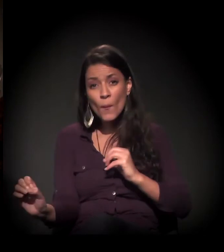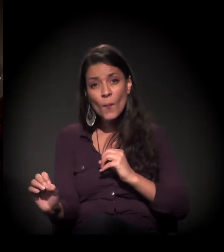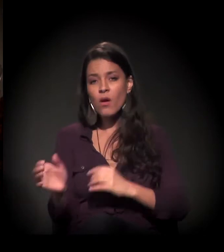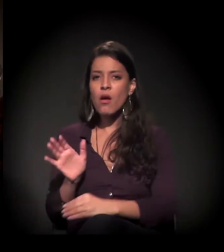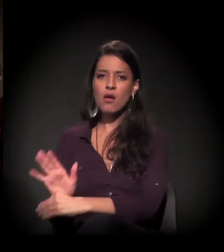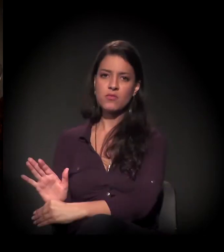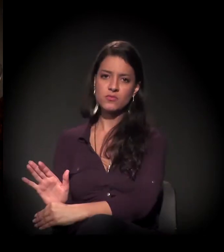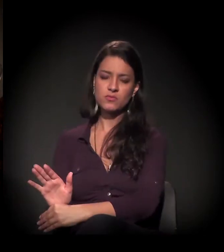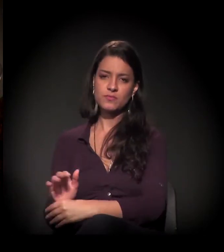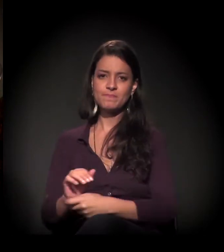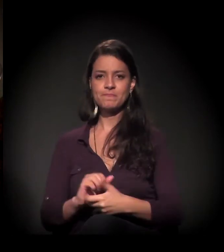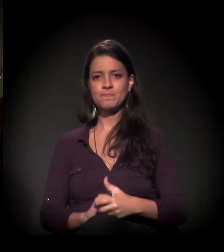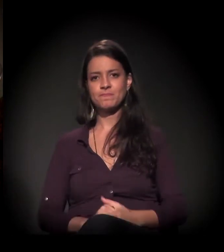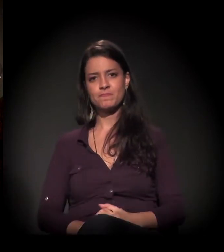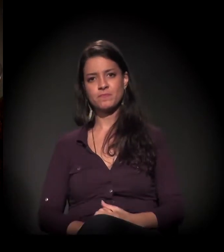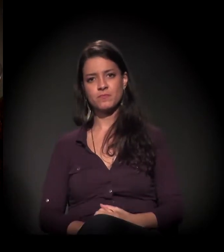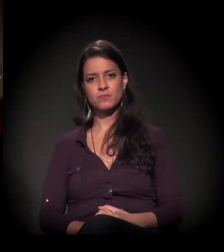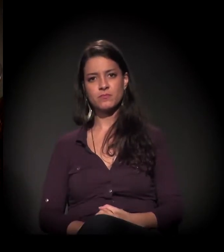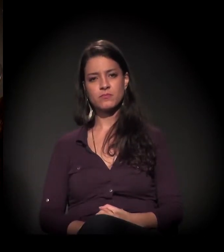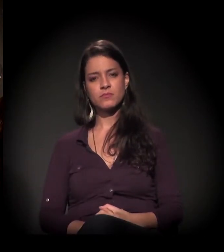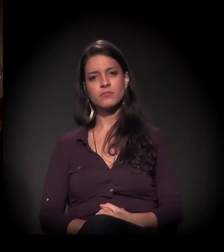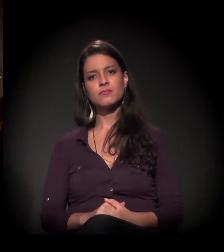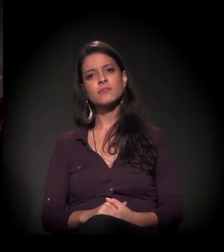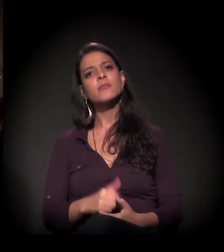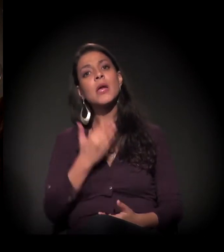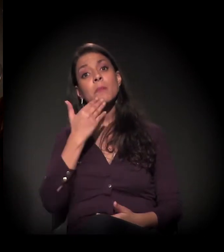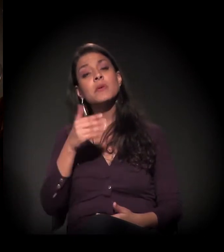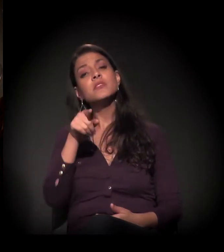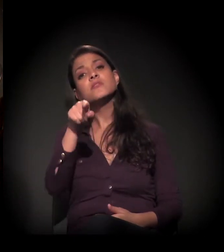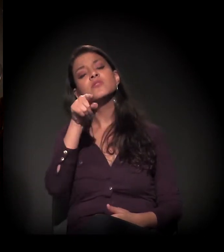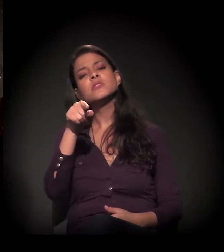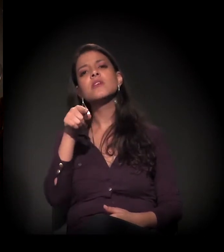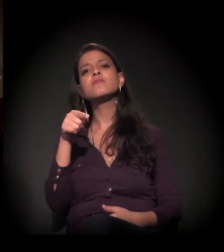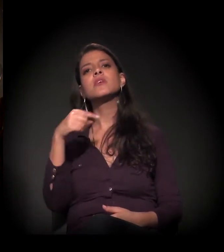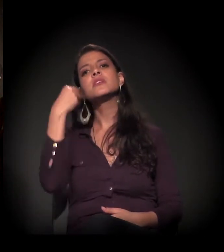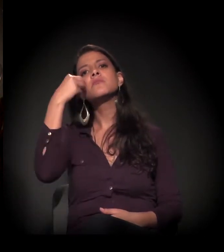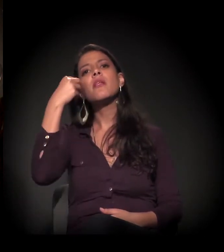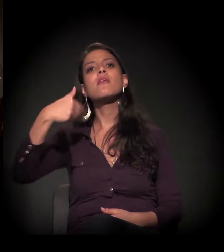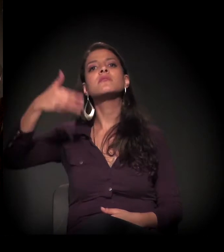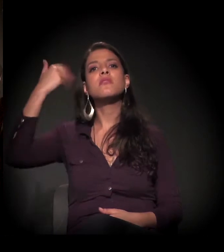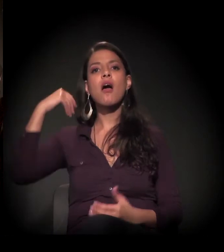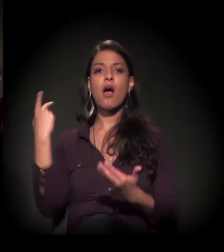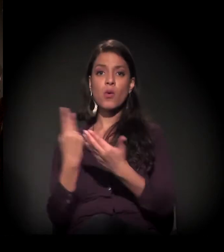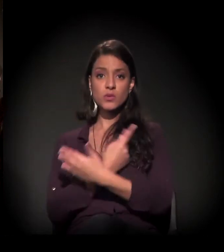Maria, queria que você falasse um pouco sobre a sua experiência morando nas ruas de São Paulo,